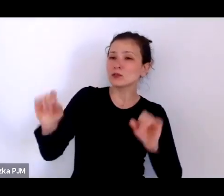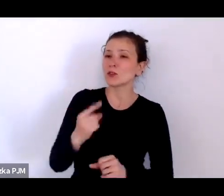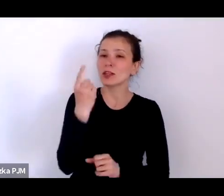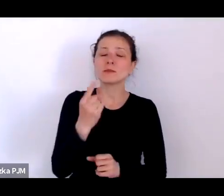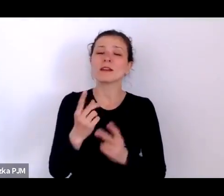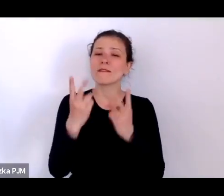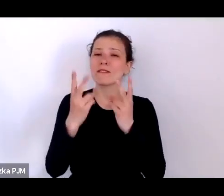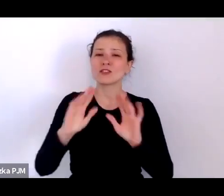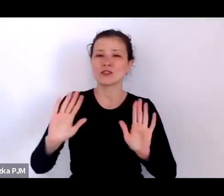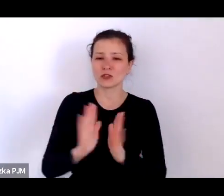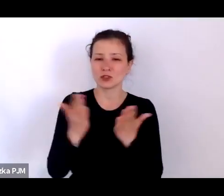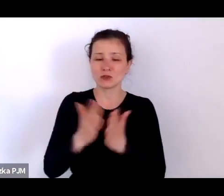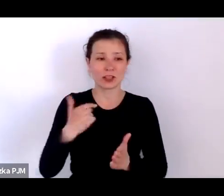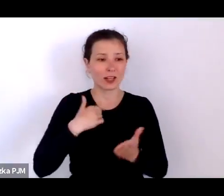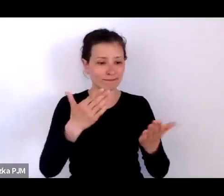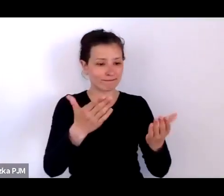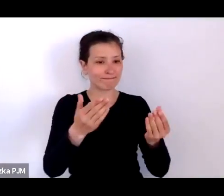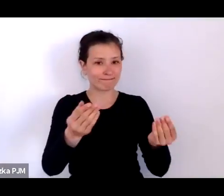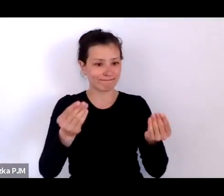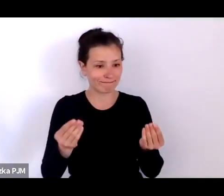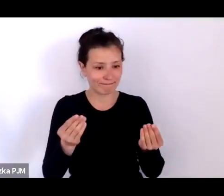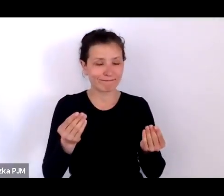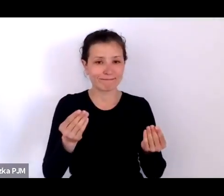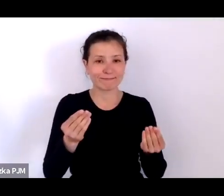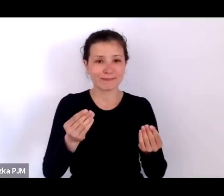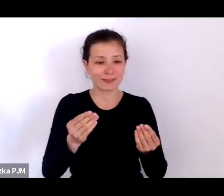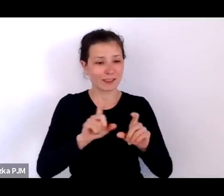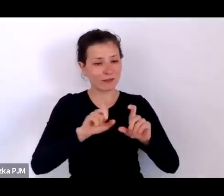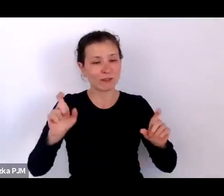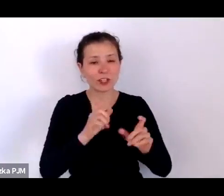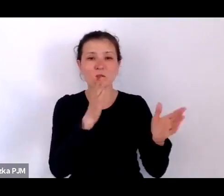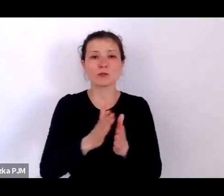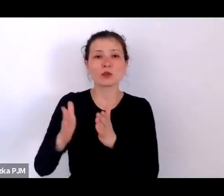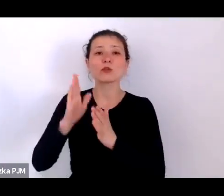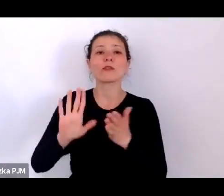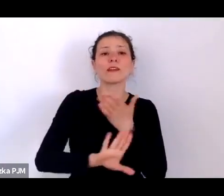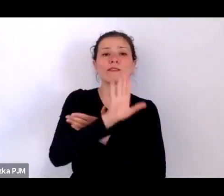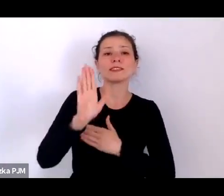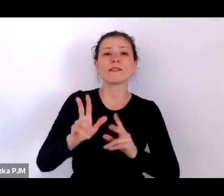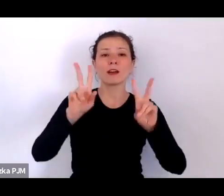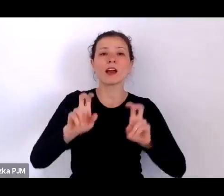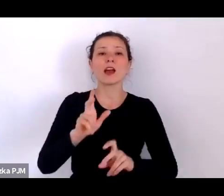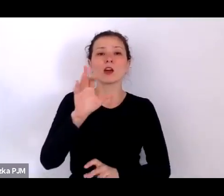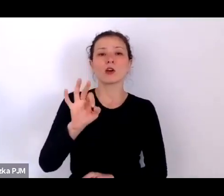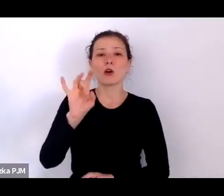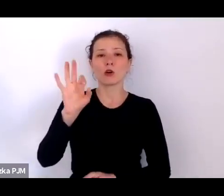które wpadły mi w ręce przy przygotowaniach do wystawy „Kogo stać?” była Pani książka „Historia słabych”.